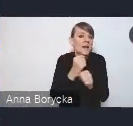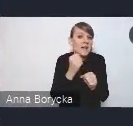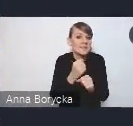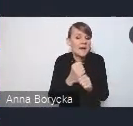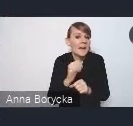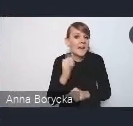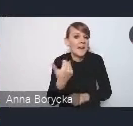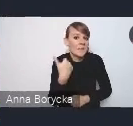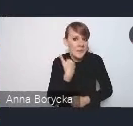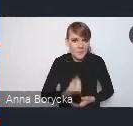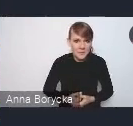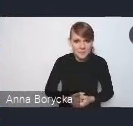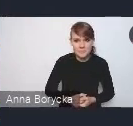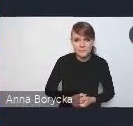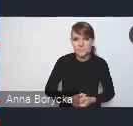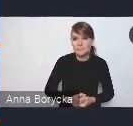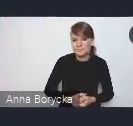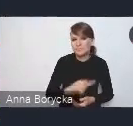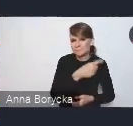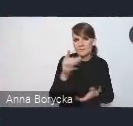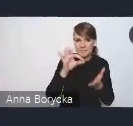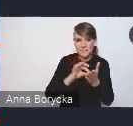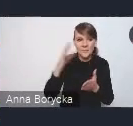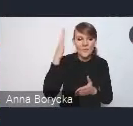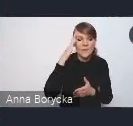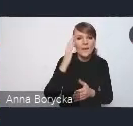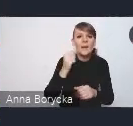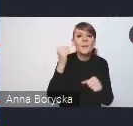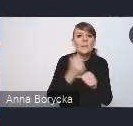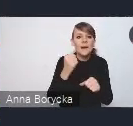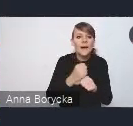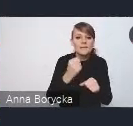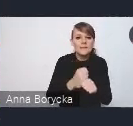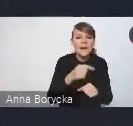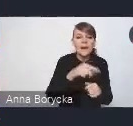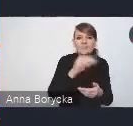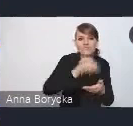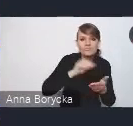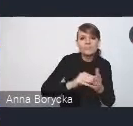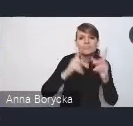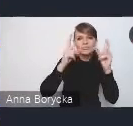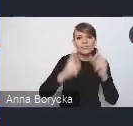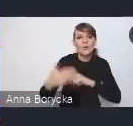pracę nad tym dokumentem rozpoczęły się pod koniec 2020 roku.